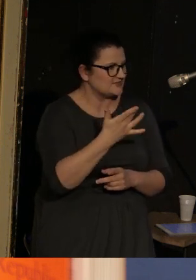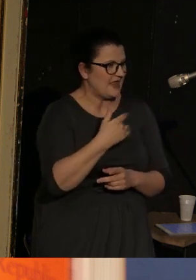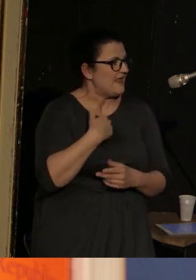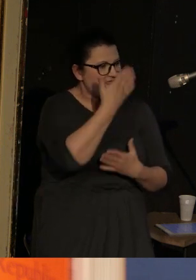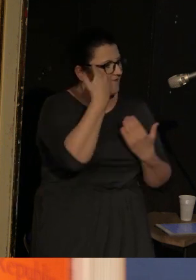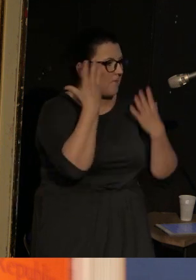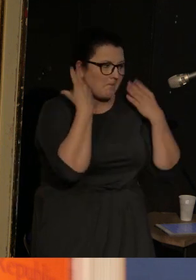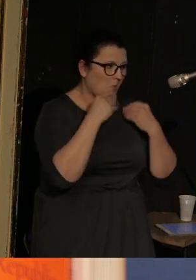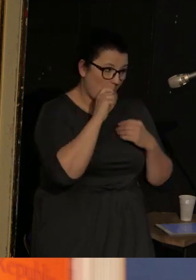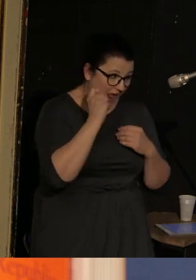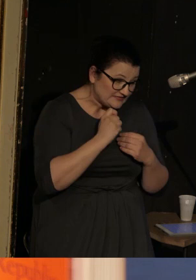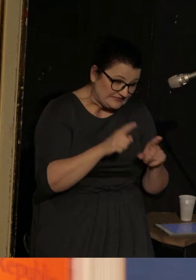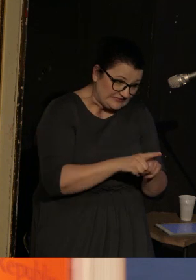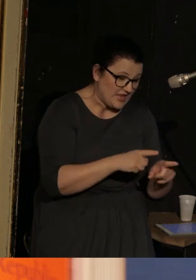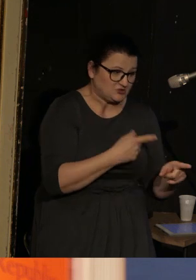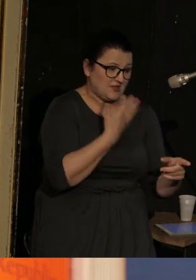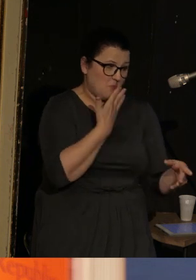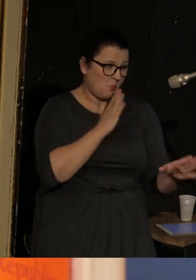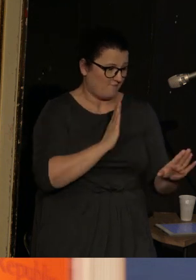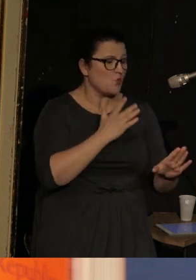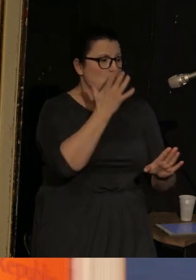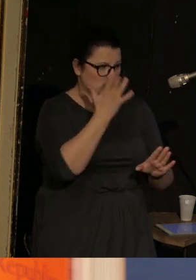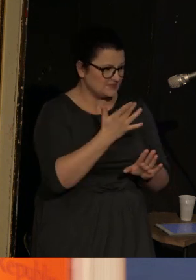nie słyszałam żadnych ukraińskich jego wypowiedzi, rosyjskie słyszałam.